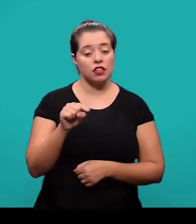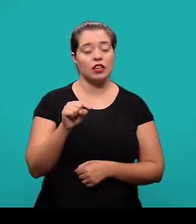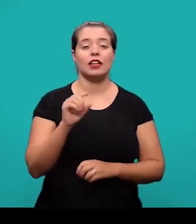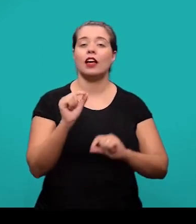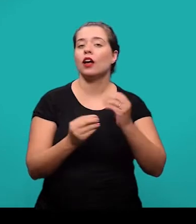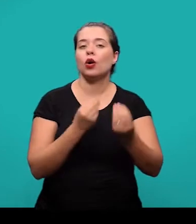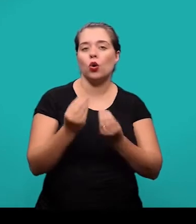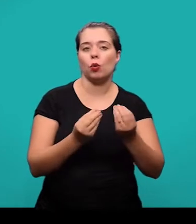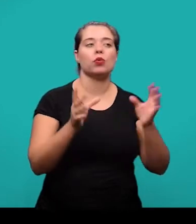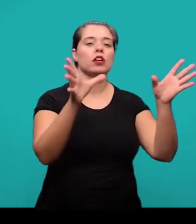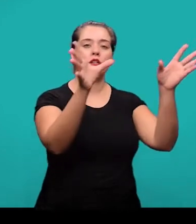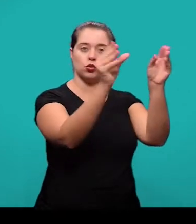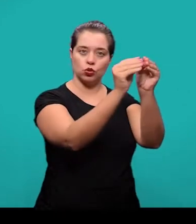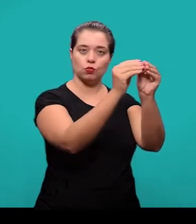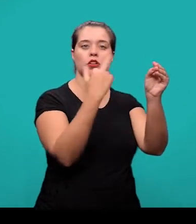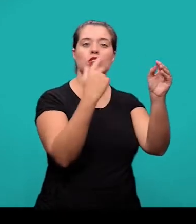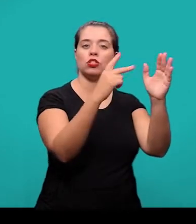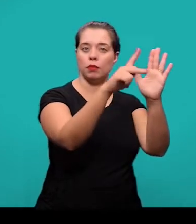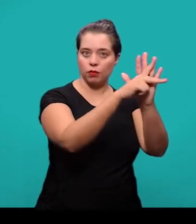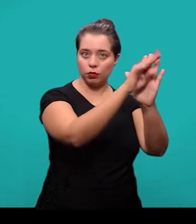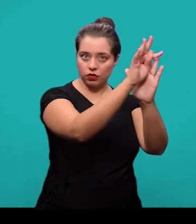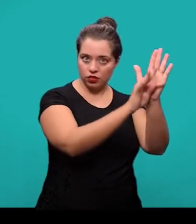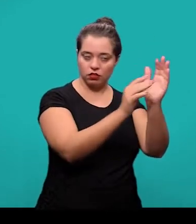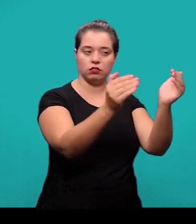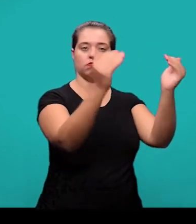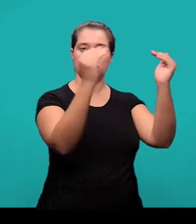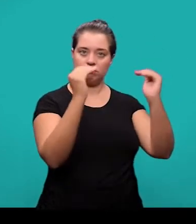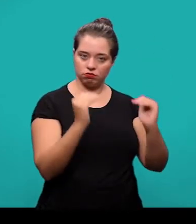o resumo no idioma do documento e serve para divulgação internacional.